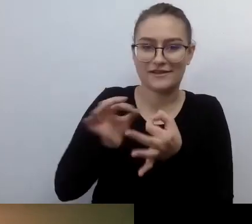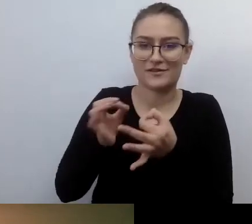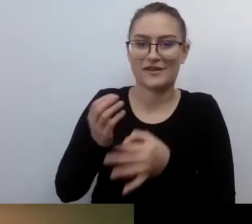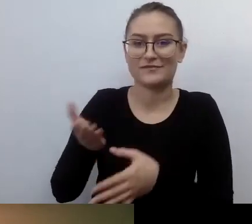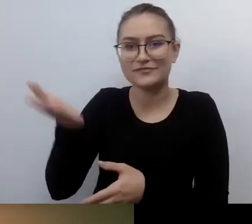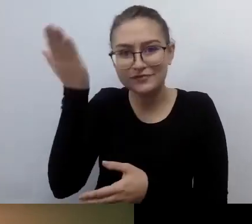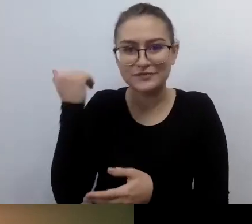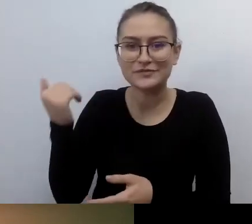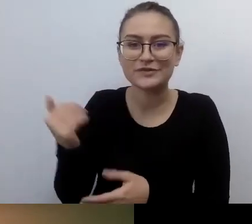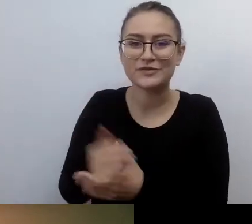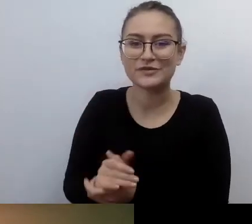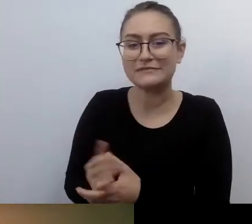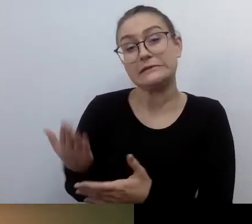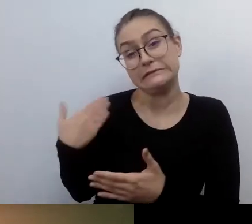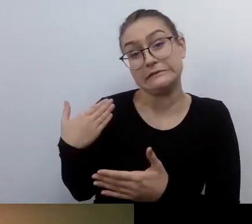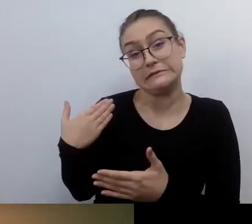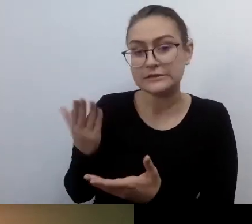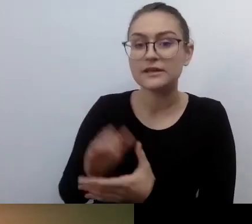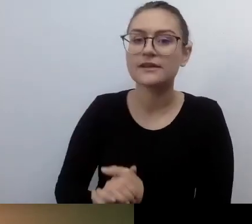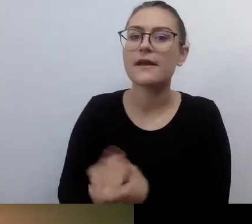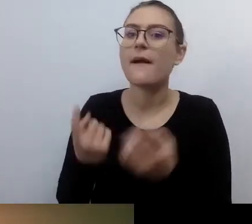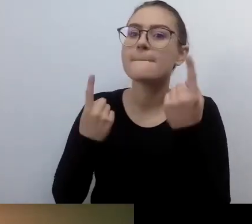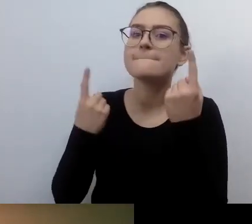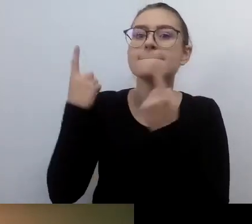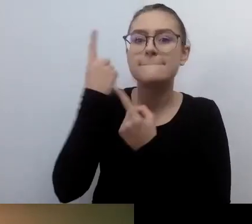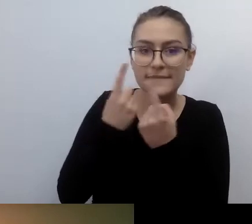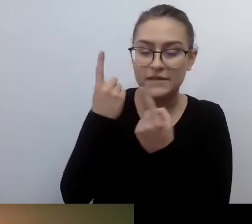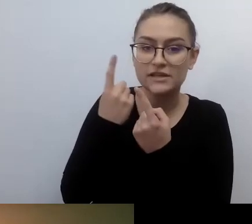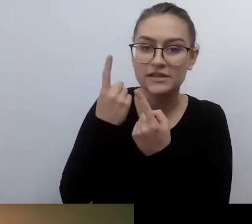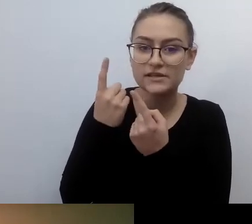o myśleniu jednostkowym. Że jakiś czas temu,